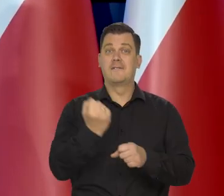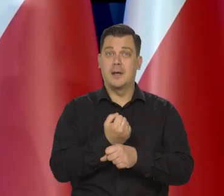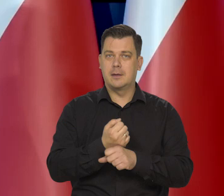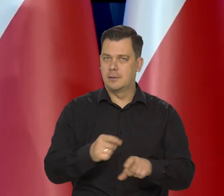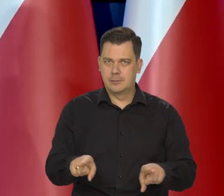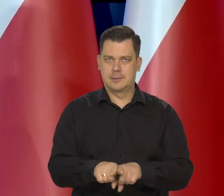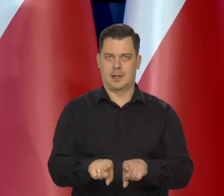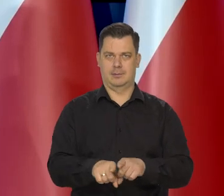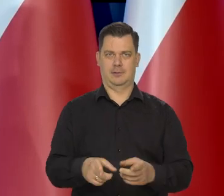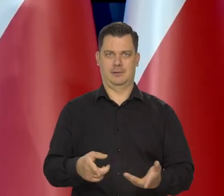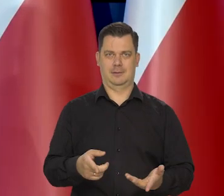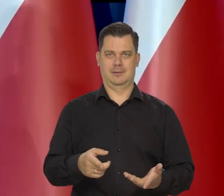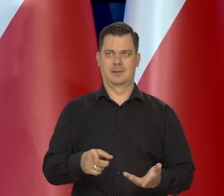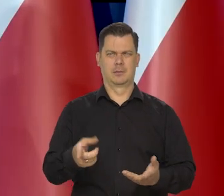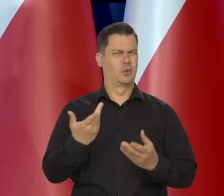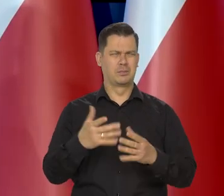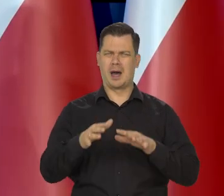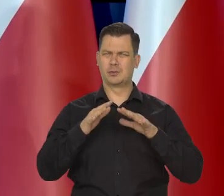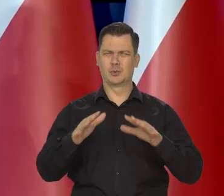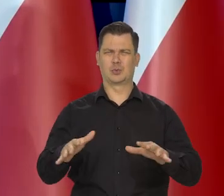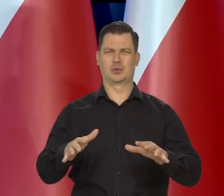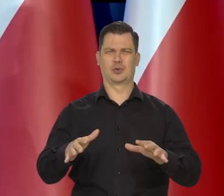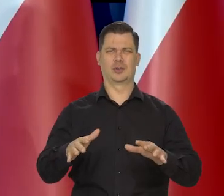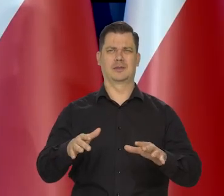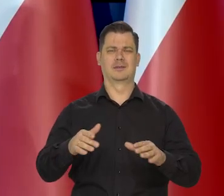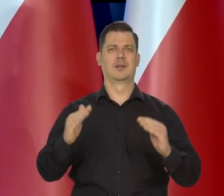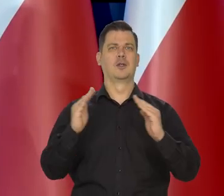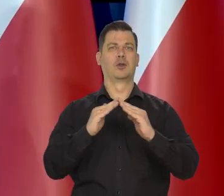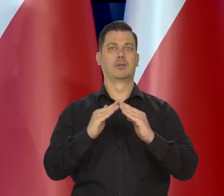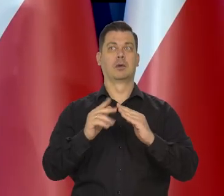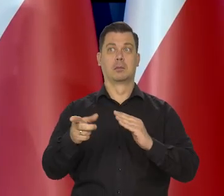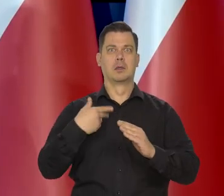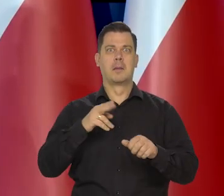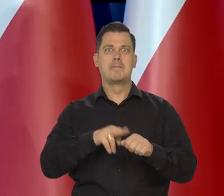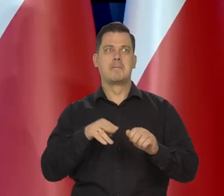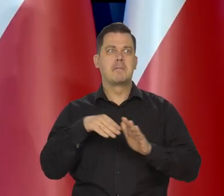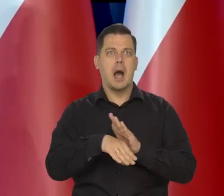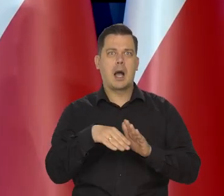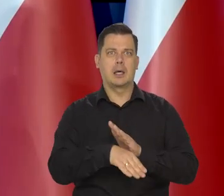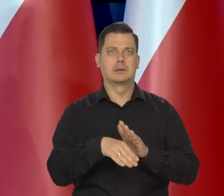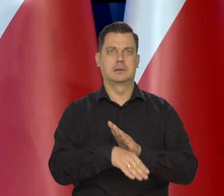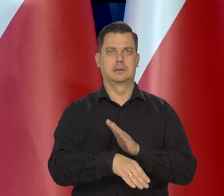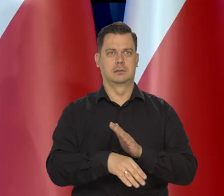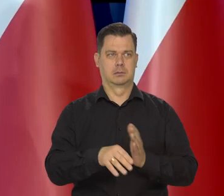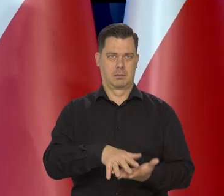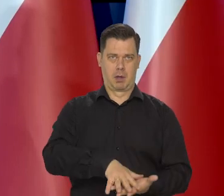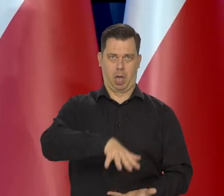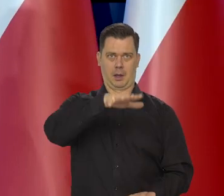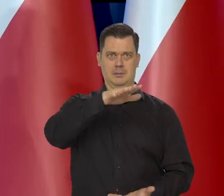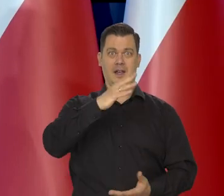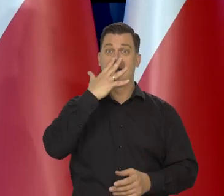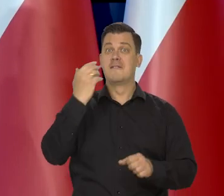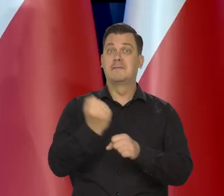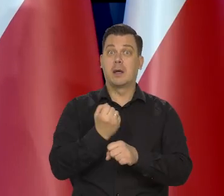Z węglem mnóstwo gospodarstw, jeśli to jest możliwe, czy piwnic jest zawalone węglem,